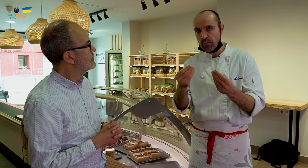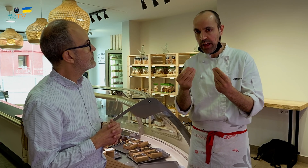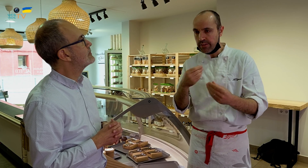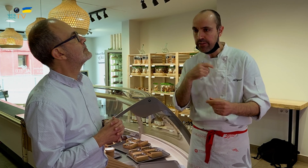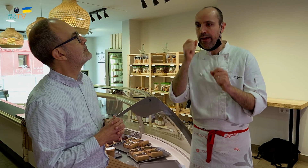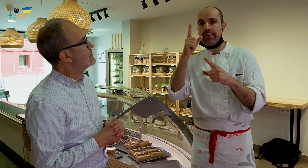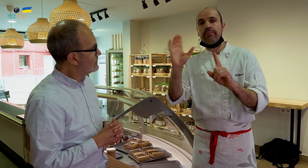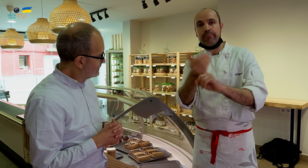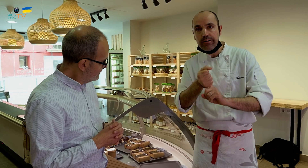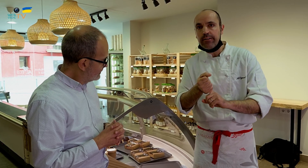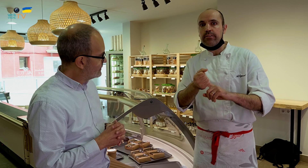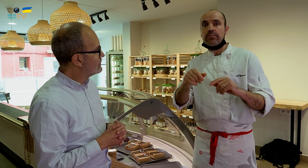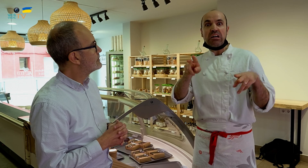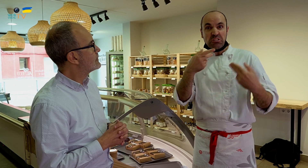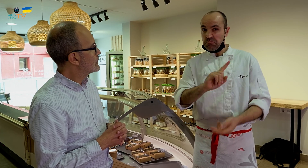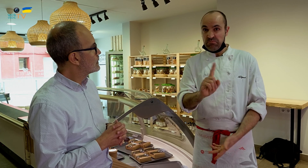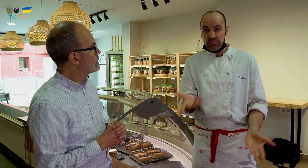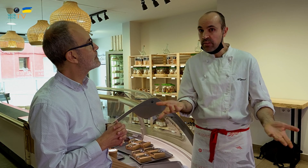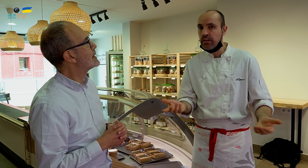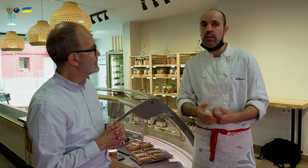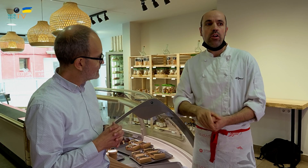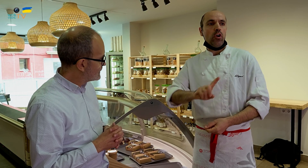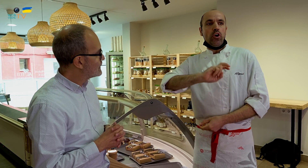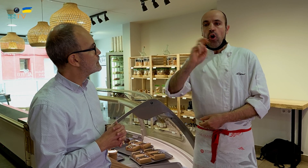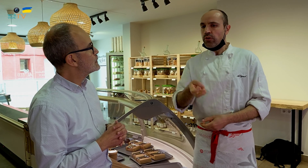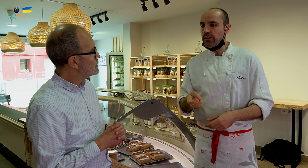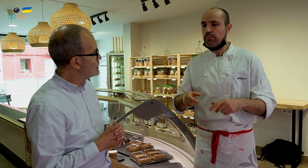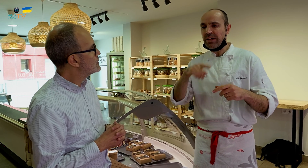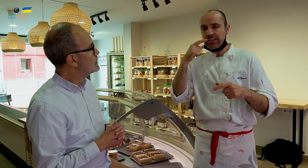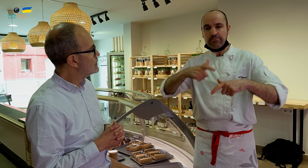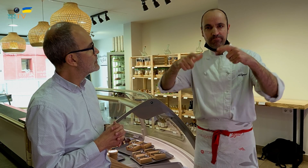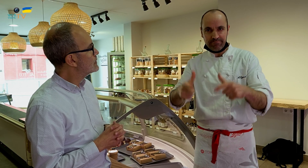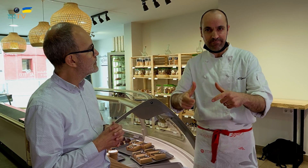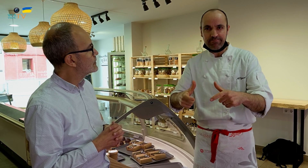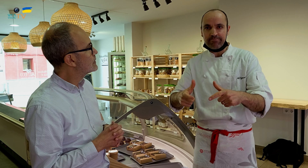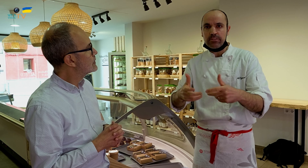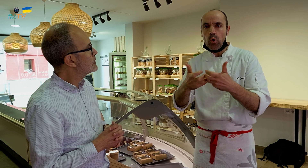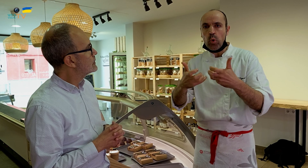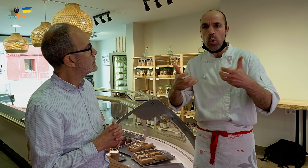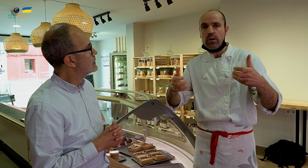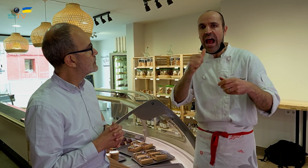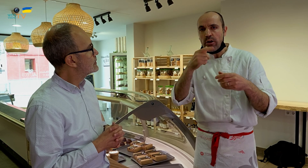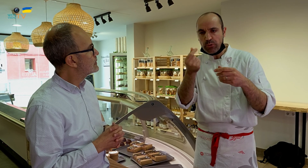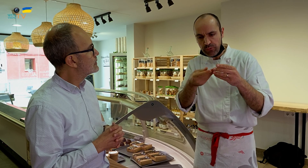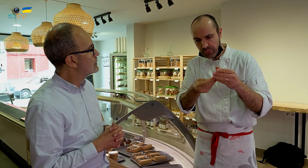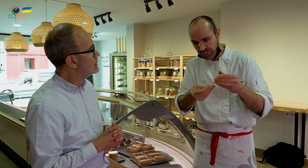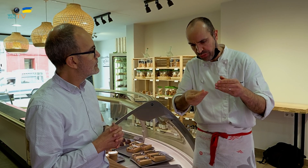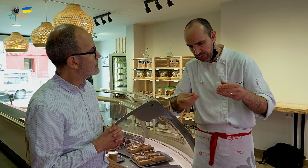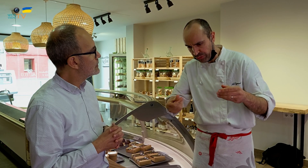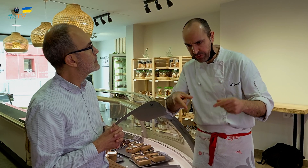y así me di cuenta, cosa que no pasaba en el restaurante. Con otro, un pastel, si pasa mucho tiempo, empieza a desprender agua por debajo,